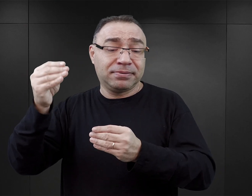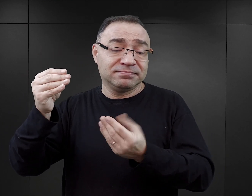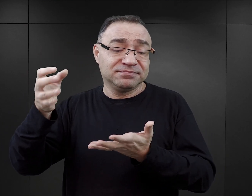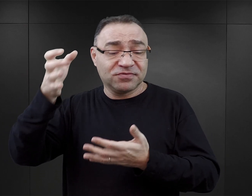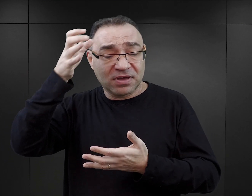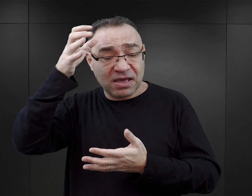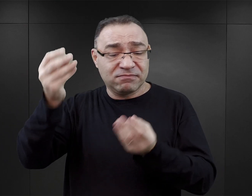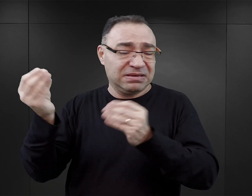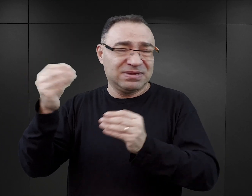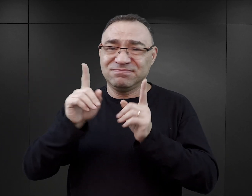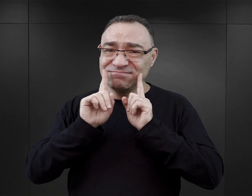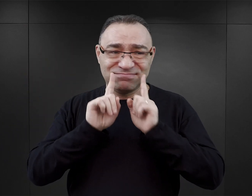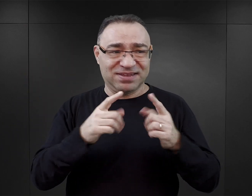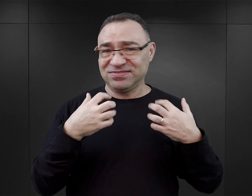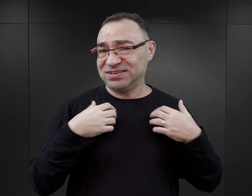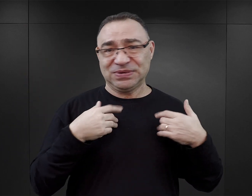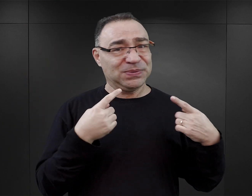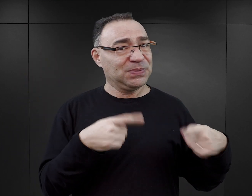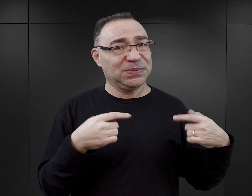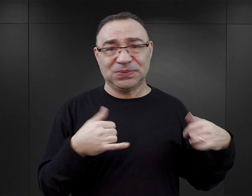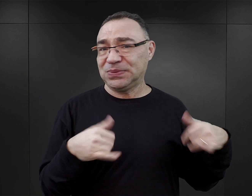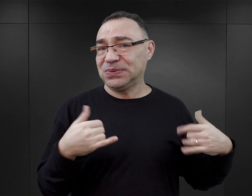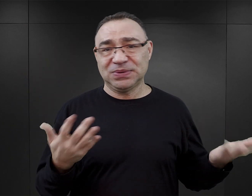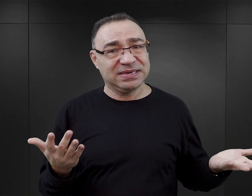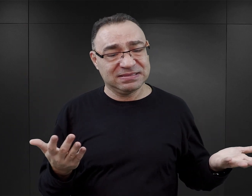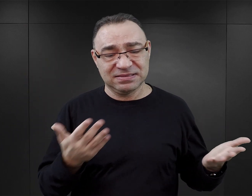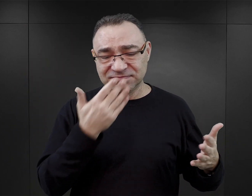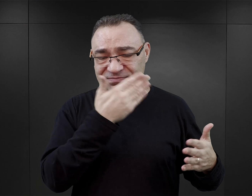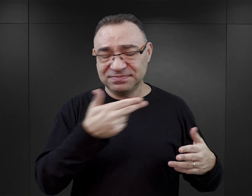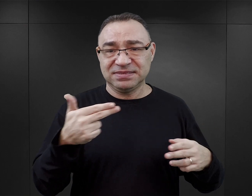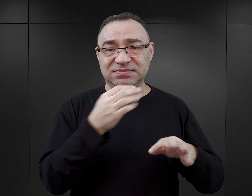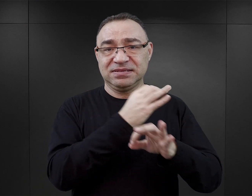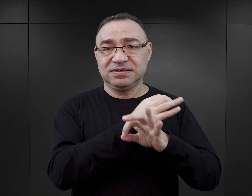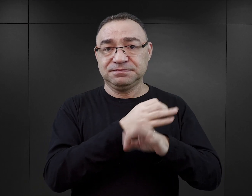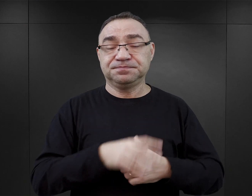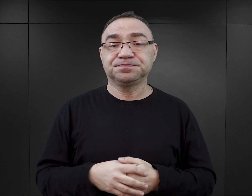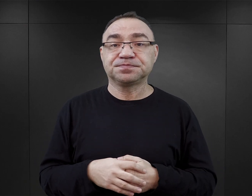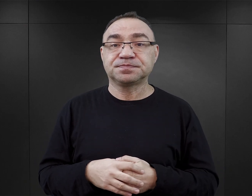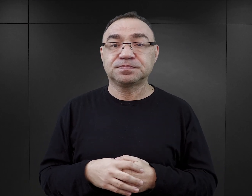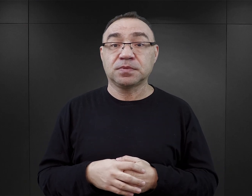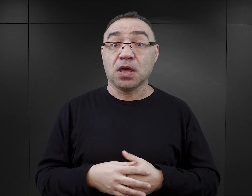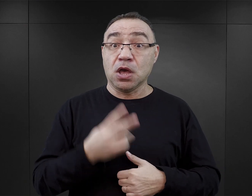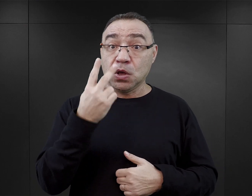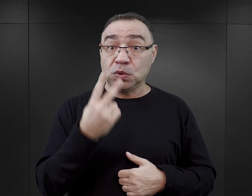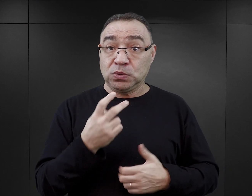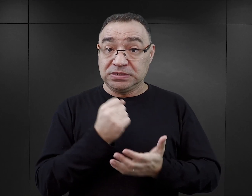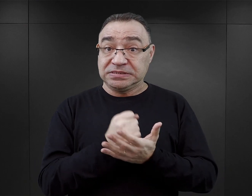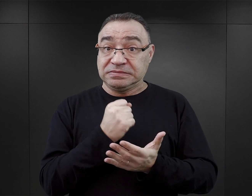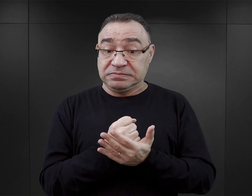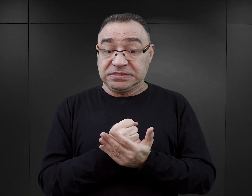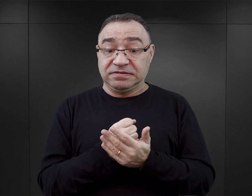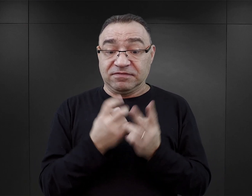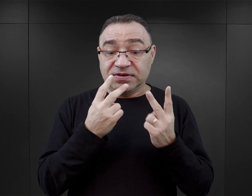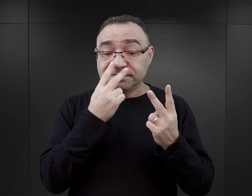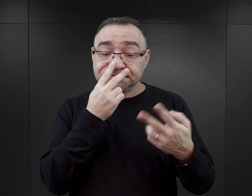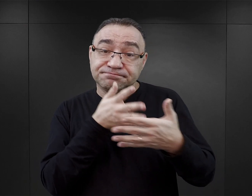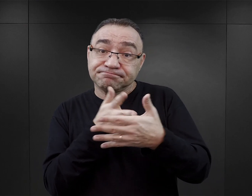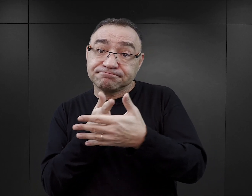które nijak się mają do tego wydarzenia, do tego doświadczenia, jakim było Auschwitz. Drugim takim, wydaje mi się, stosunkowo skutecznym sposobem